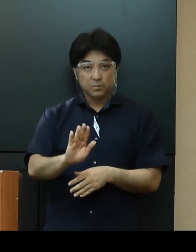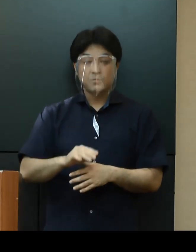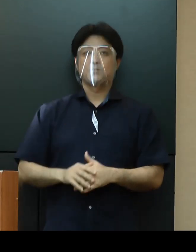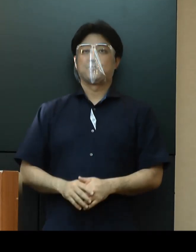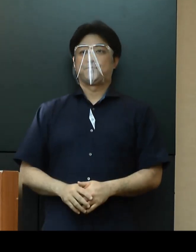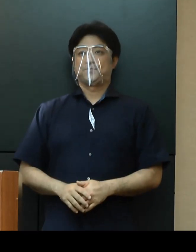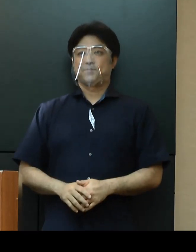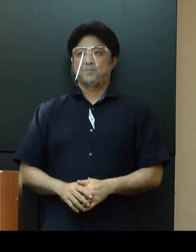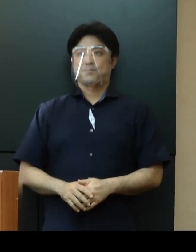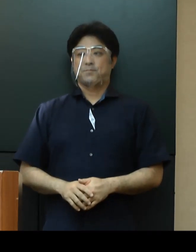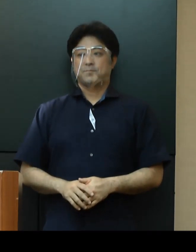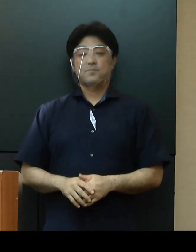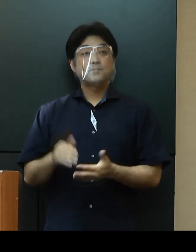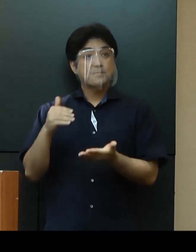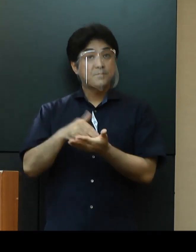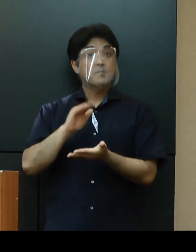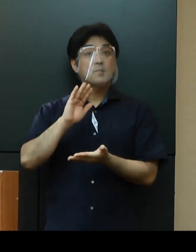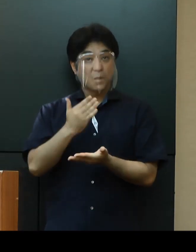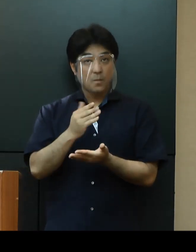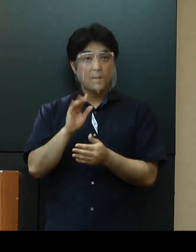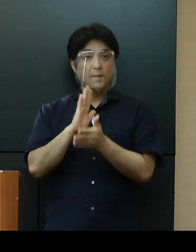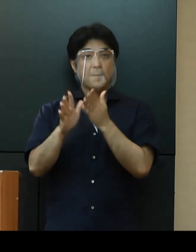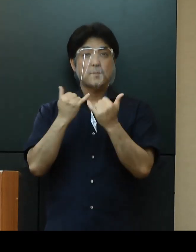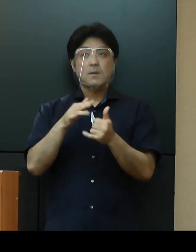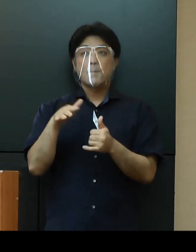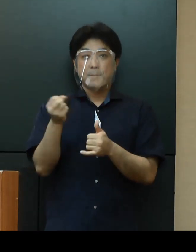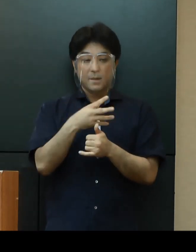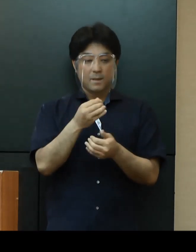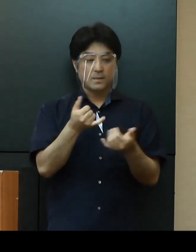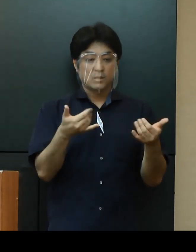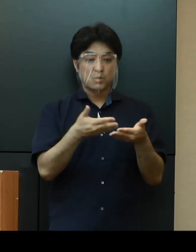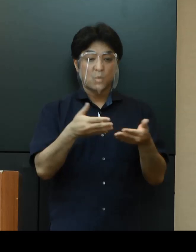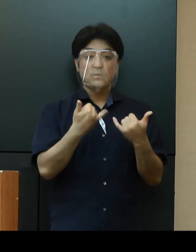結びになりますが、県民の皆さま、事業者の皆さまにおかれましては